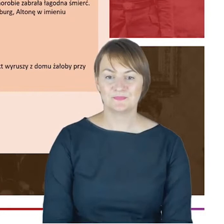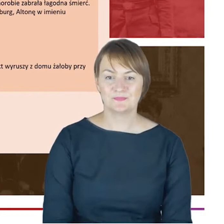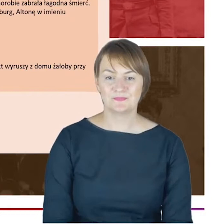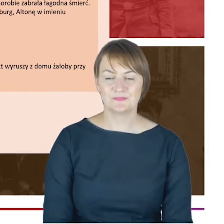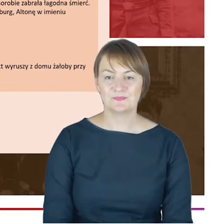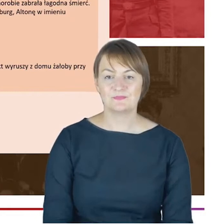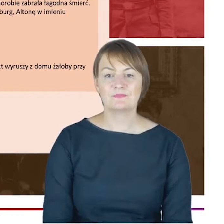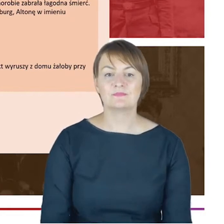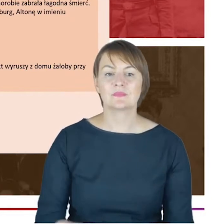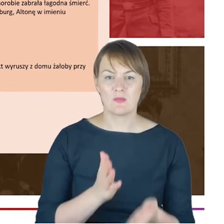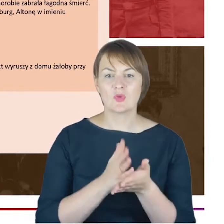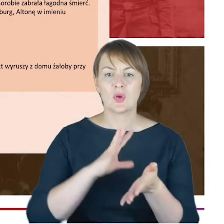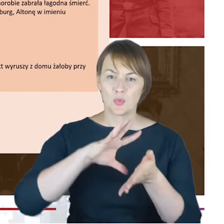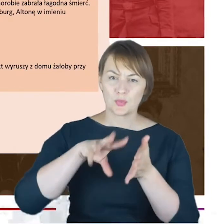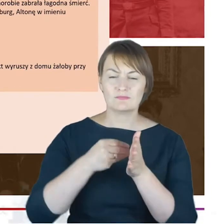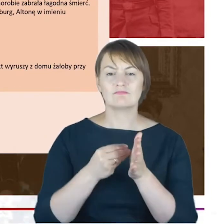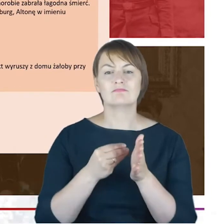Drodzy Państwo, chciałabym